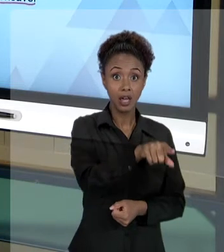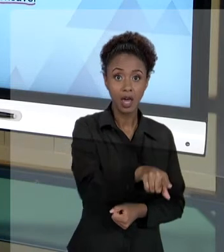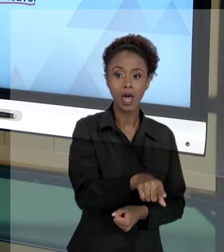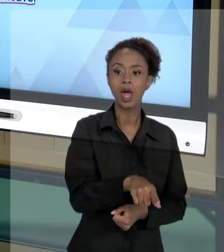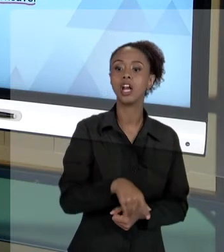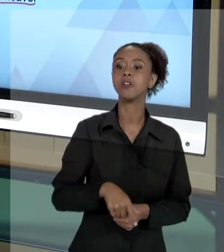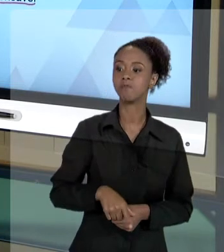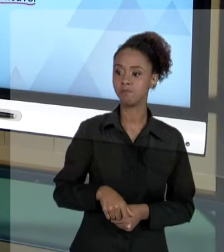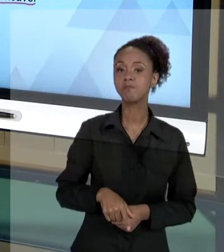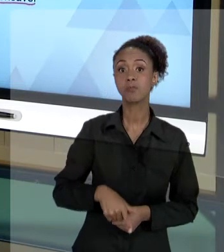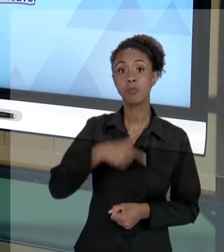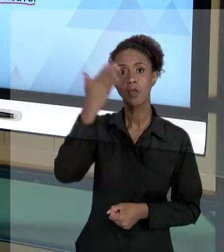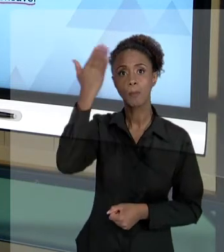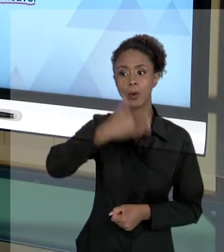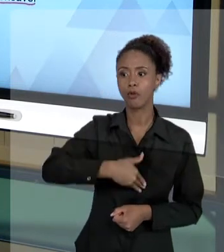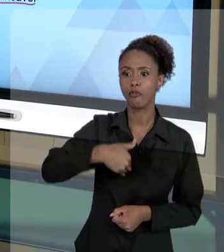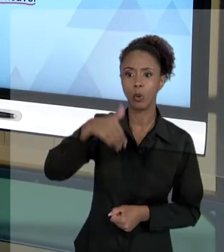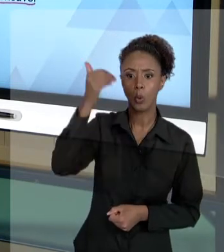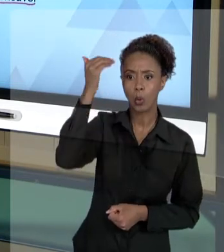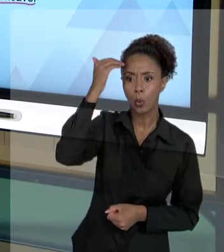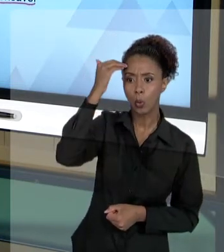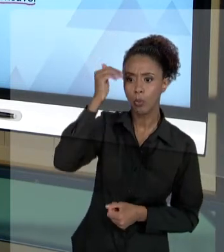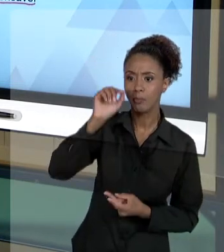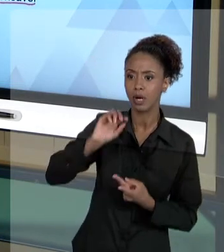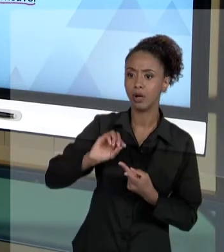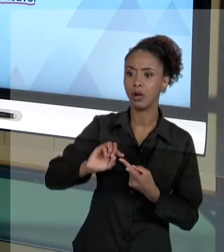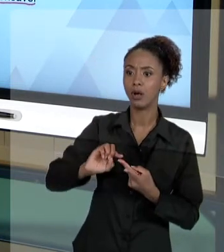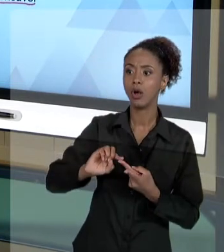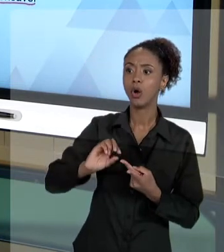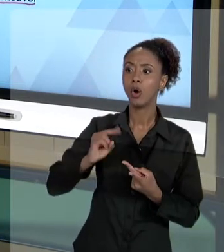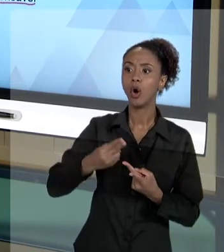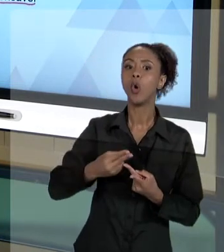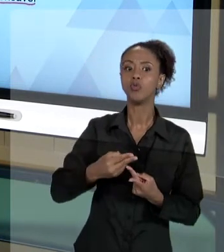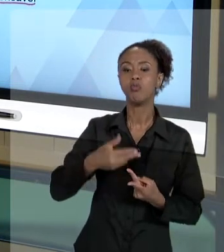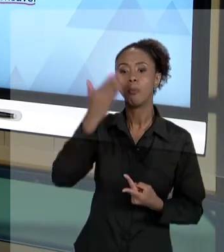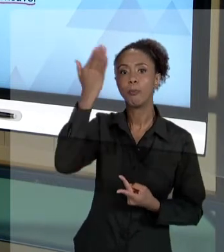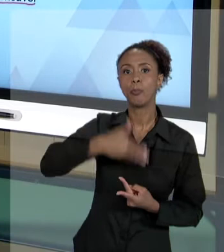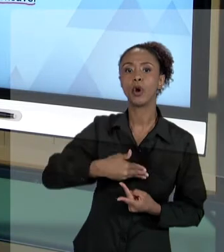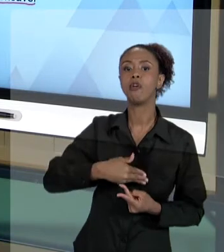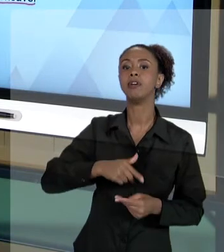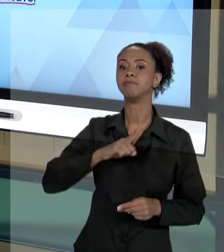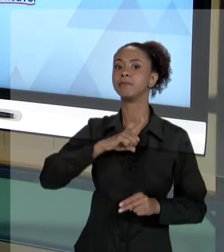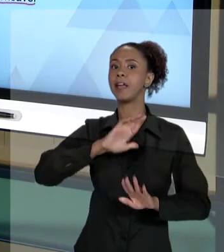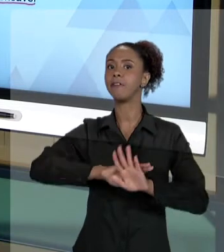TER QUE DEVOLVER PARA O ESTADO AQUILO QUE O ESTADO TEVE QUE DESEMBOLSAR PERANTE O USUÁRIO.